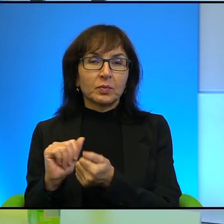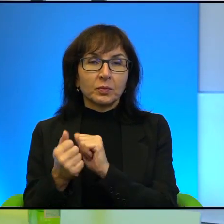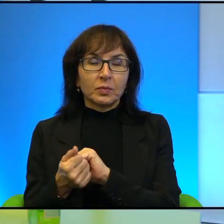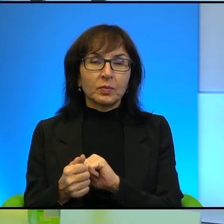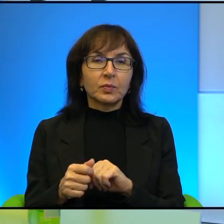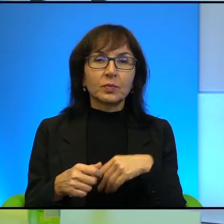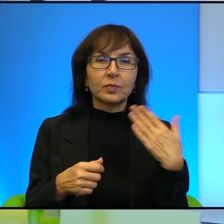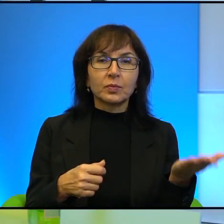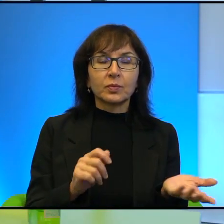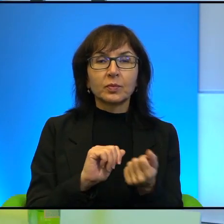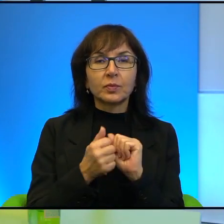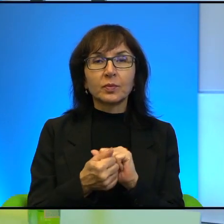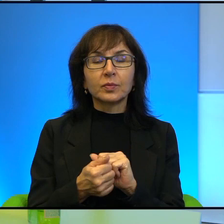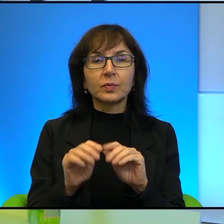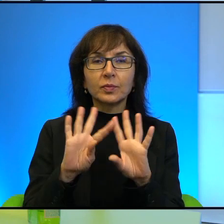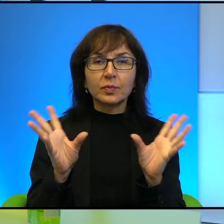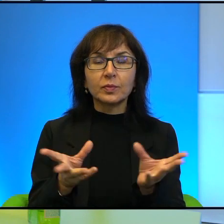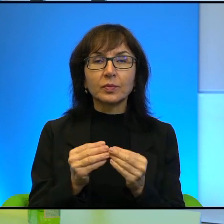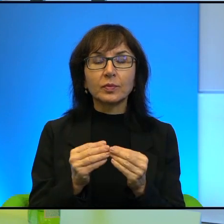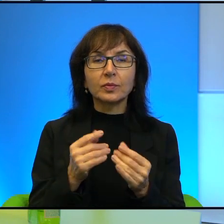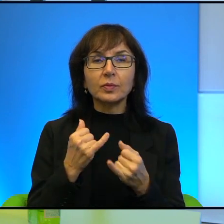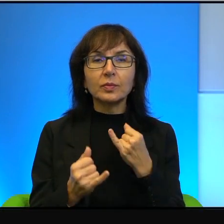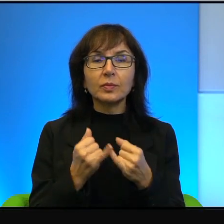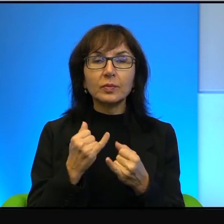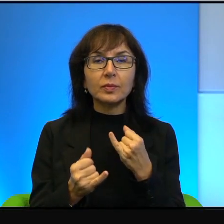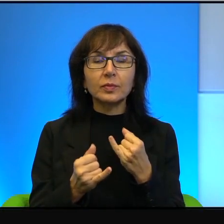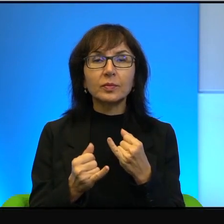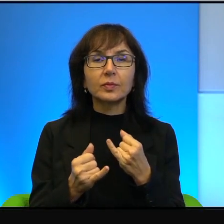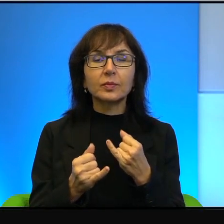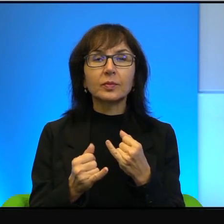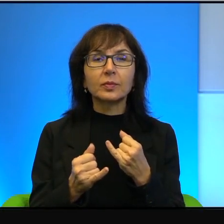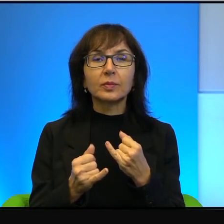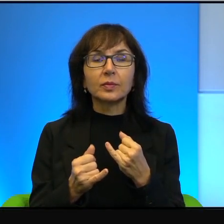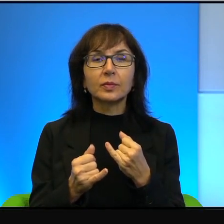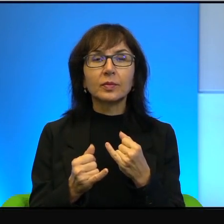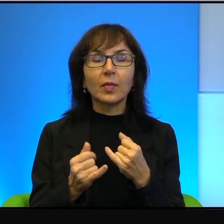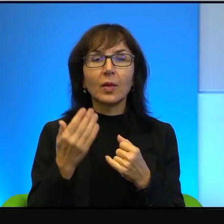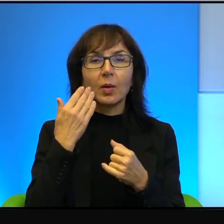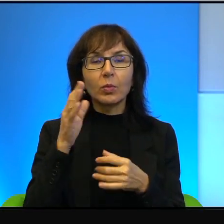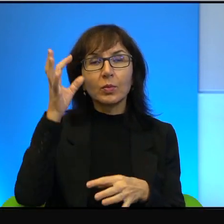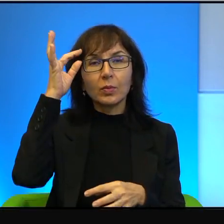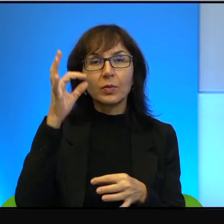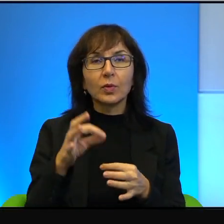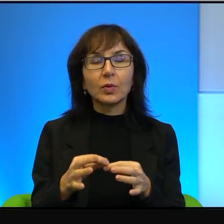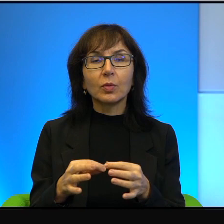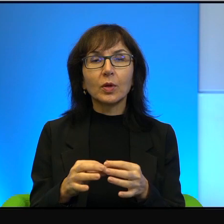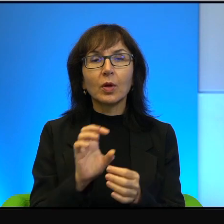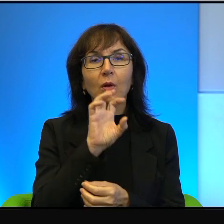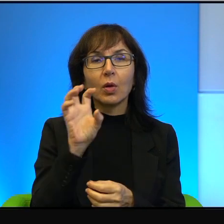to znaczy, jeżeli tak bardzo precyzyjnie przyjrzeć się temu konfliktowi,